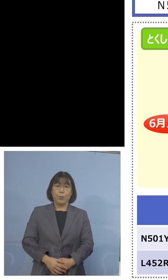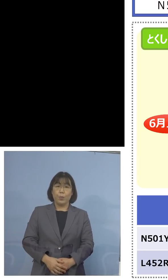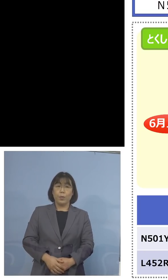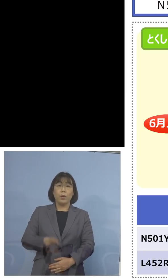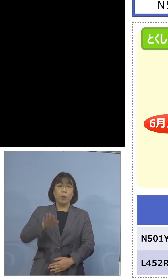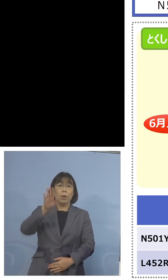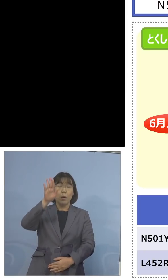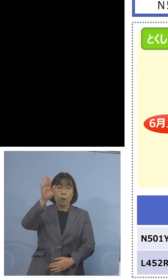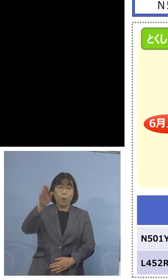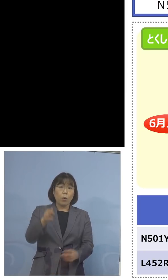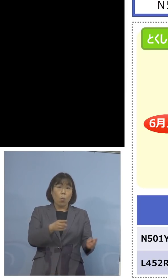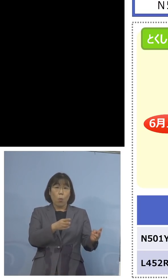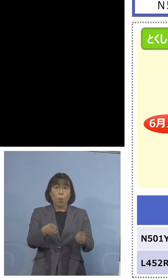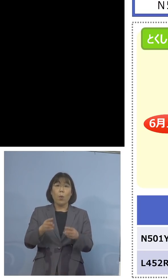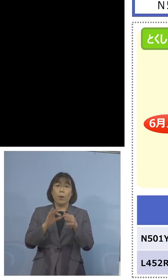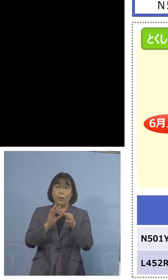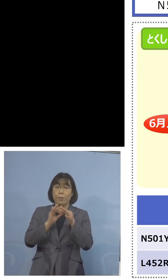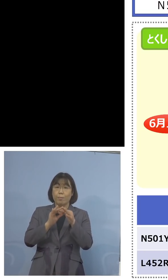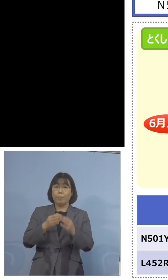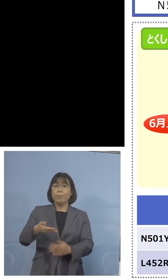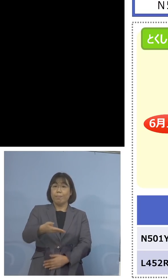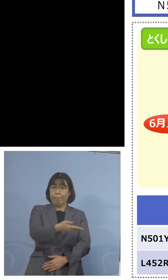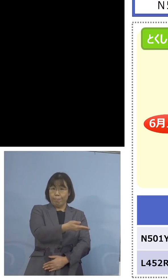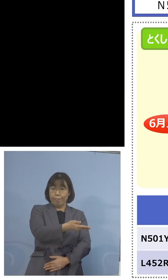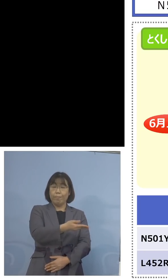体制について、 こちらということでね